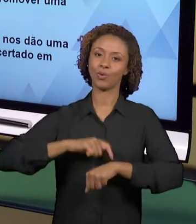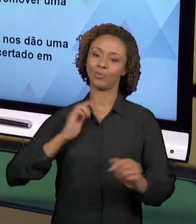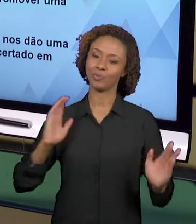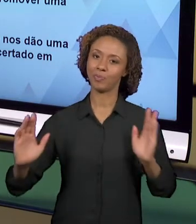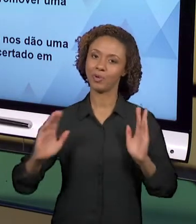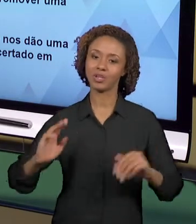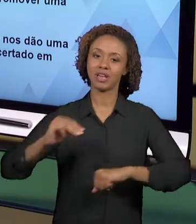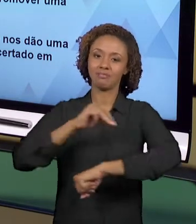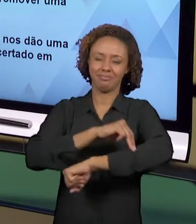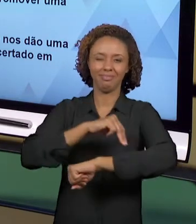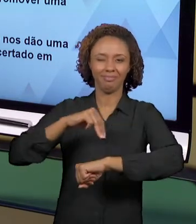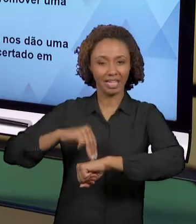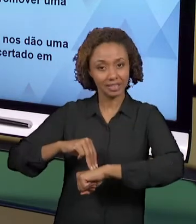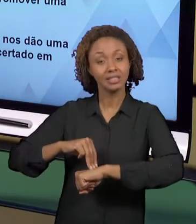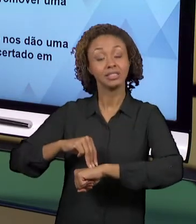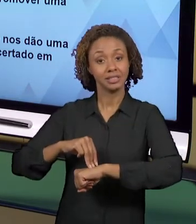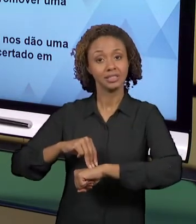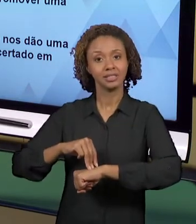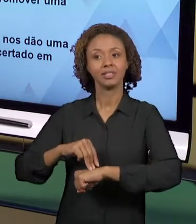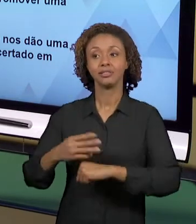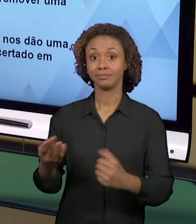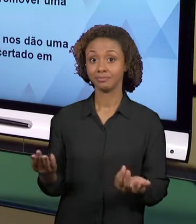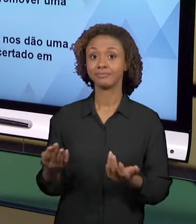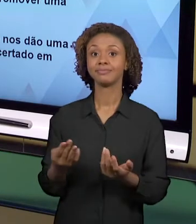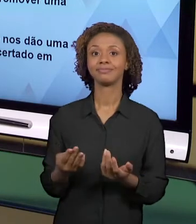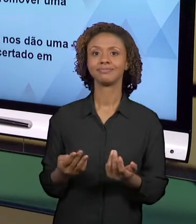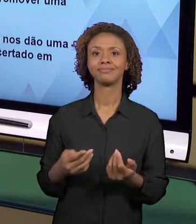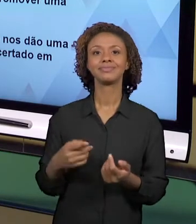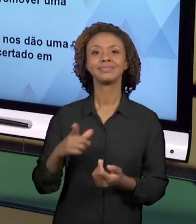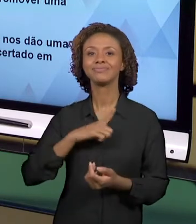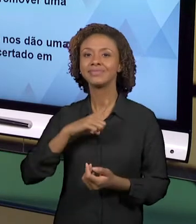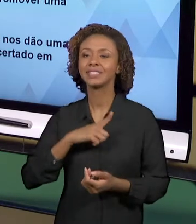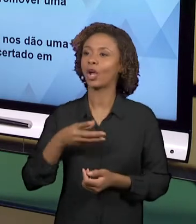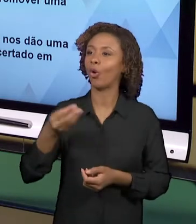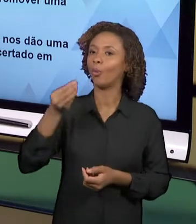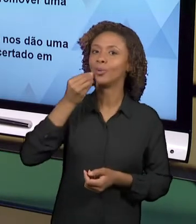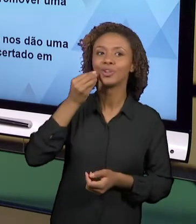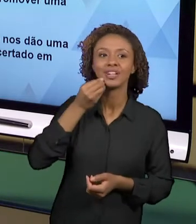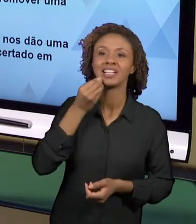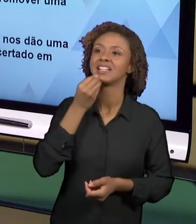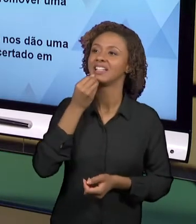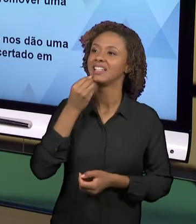OPORTUNIDADES QUE NOS DÃO ESSE PRAZER ESSA CERTEZA, NÉ? QUANDO A GENTE SE COLOCA COMO